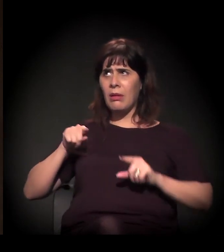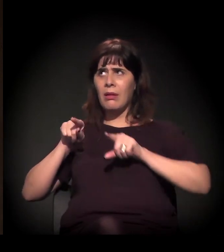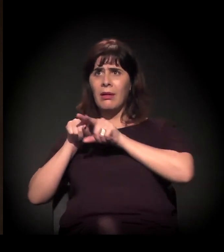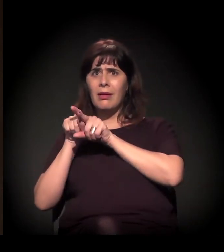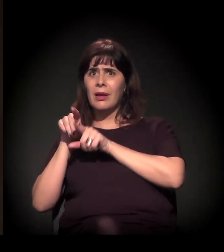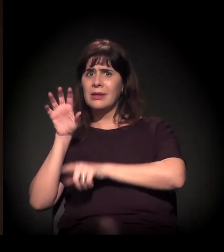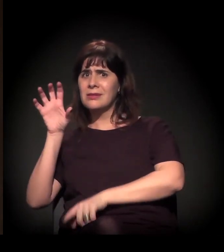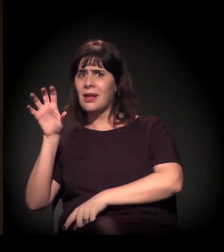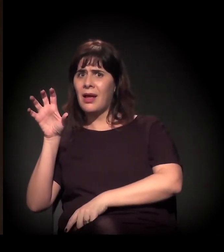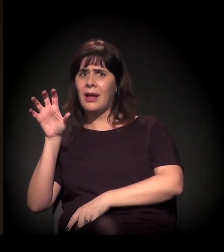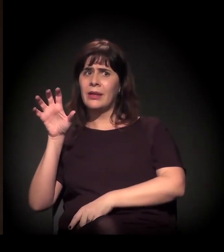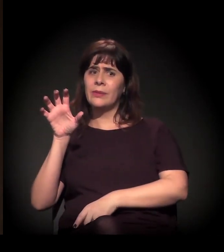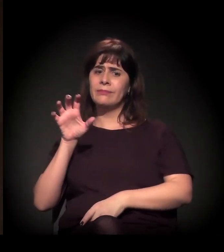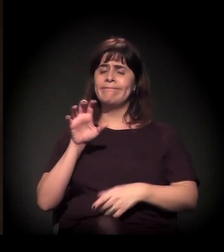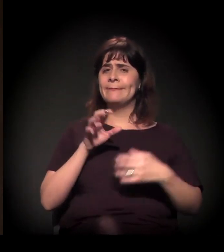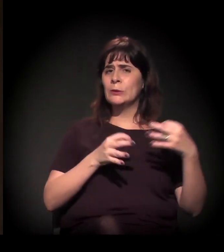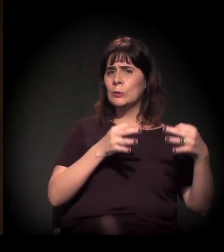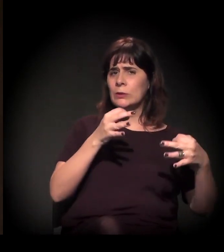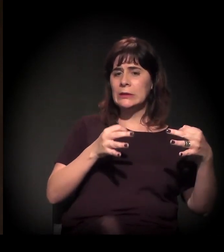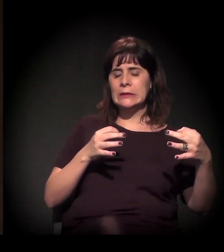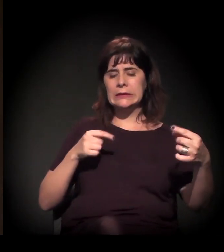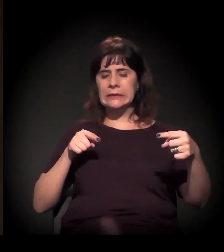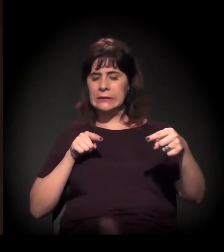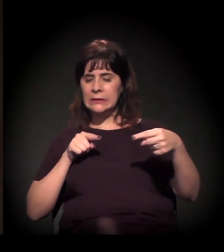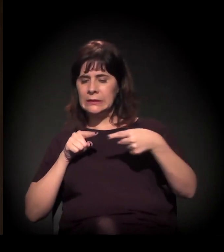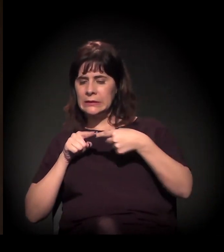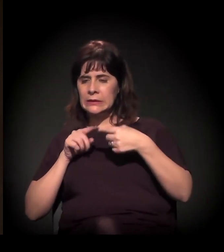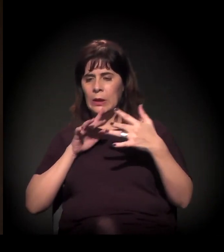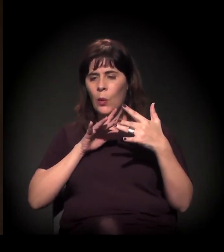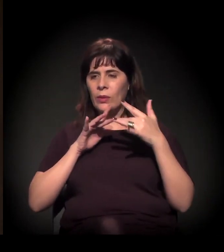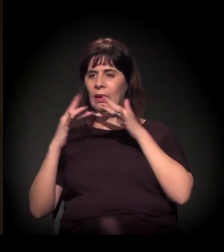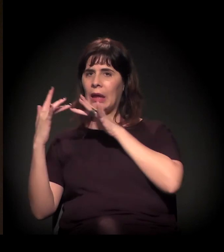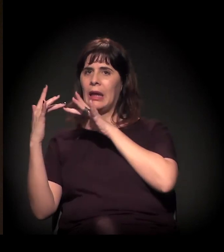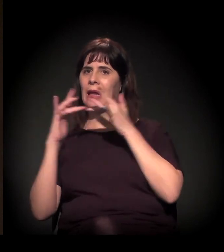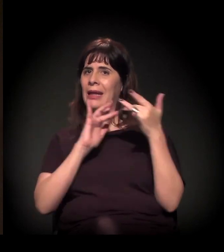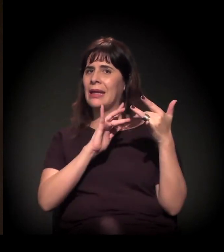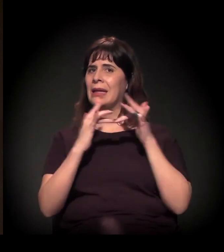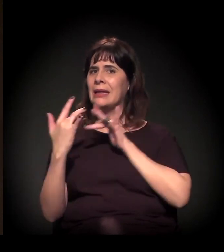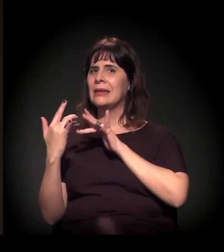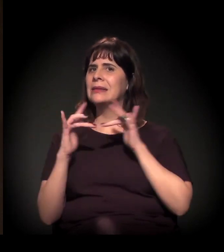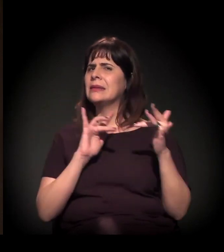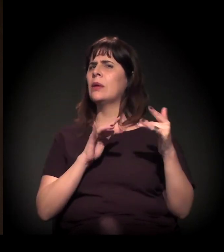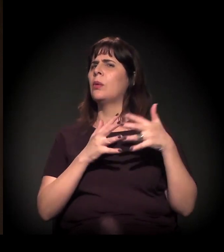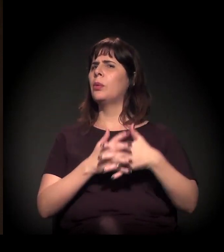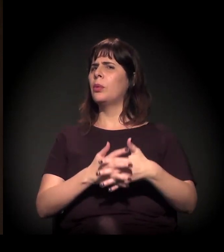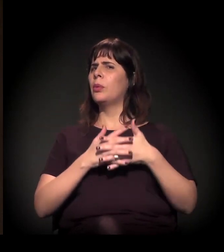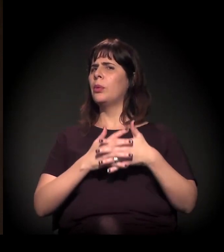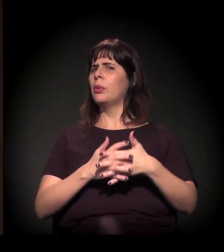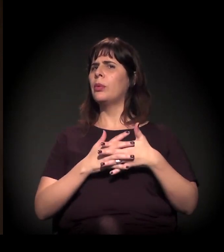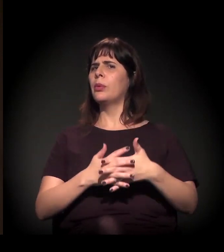sistema de justiça em São Paulo, que é extremamente complicada e extremamente associada à agenda corporativa,